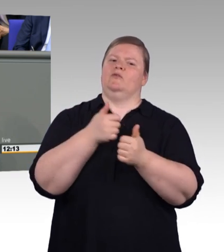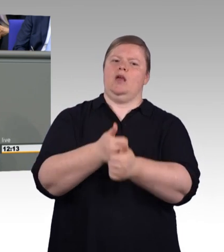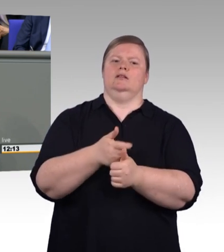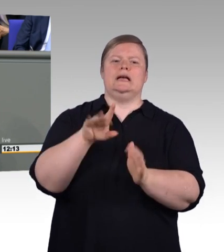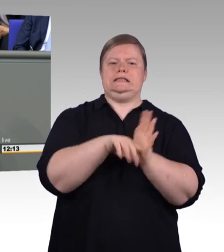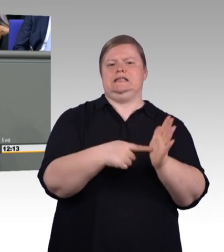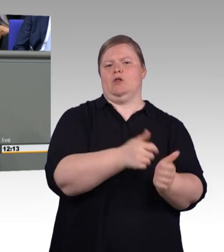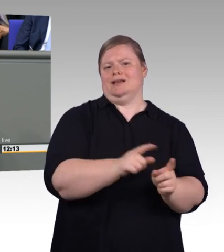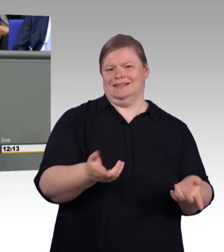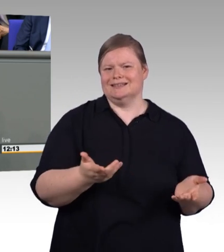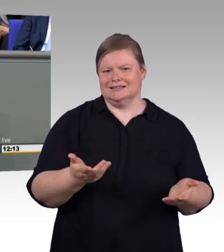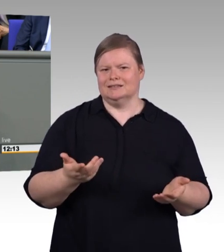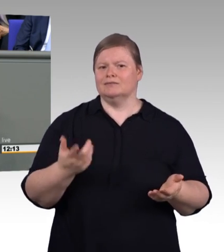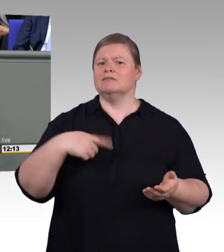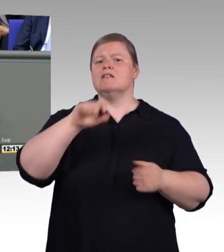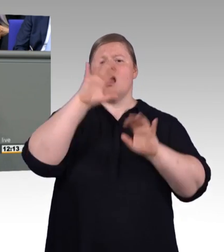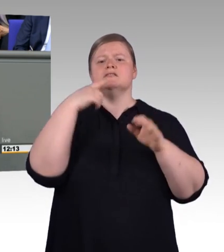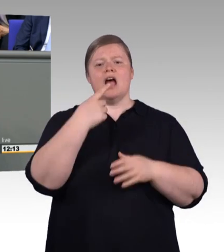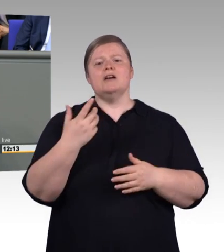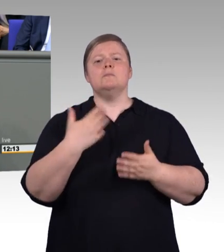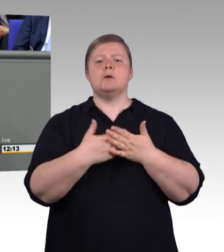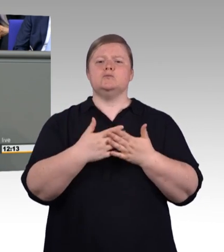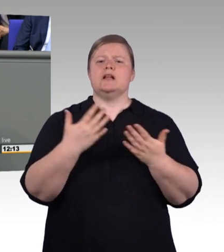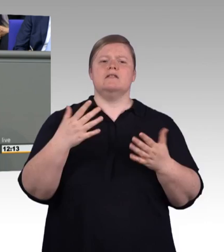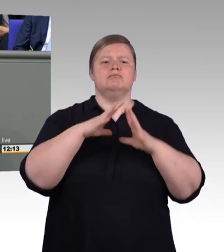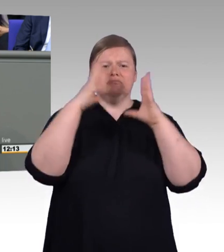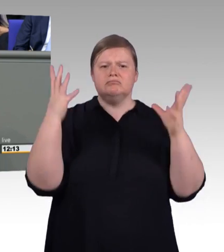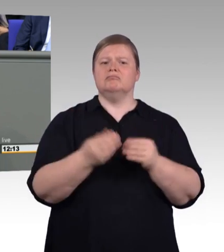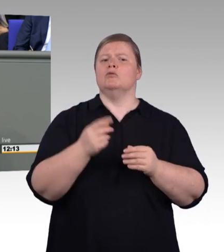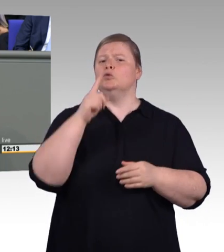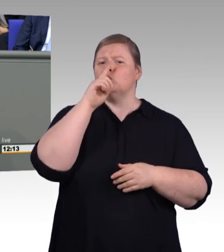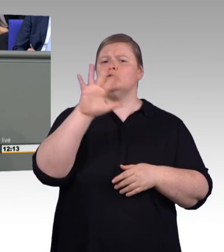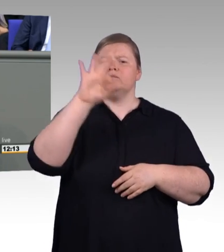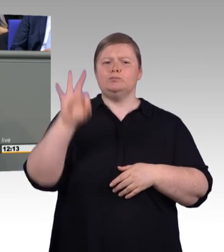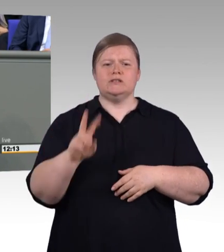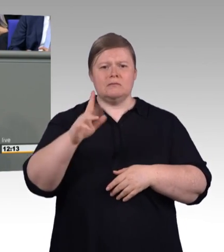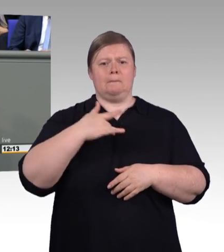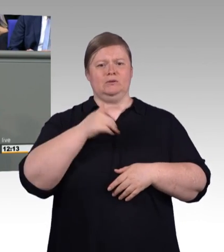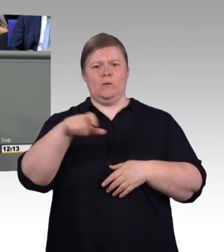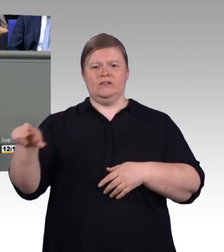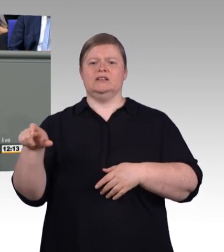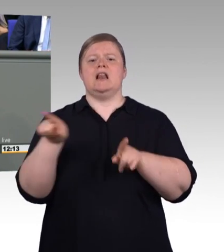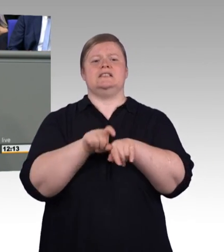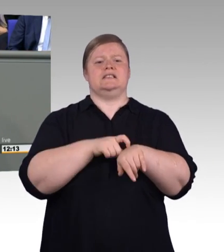die anderen sind schon besser versorgt. Auch das gehört zur Wahrheit an der Stelle dazu. (Beifall)